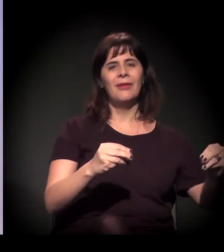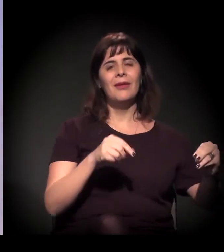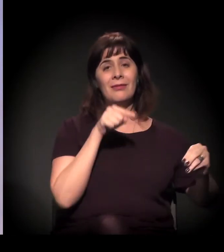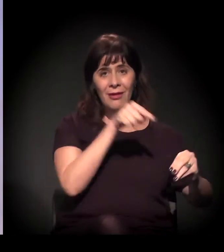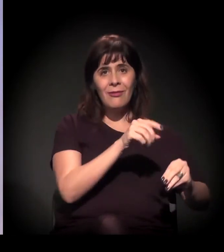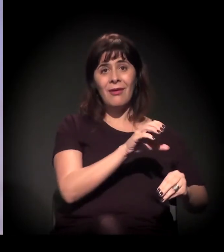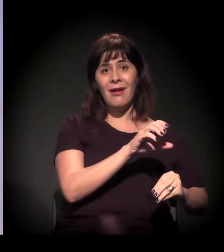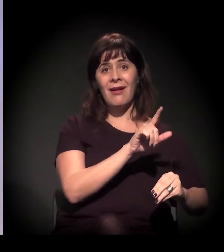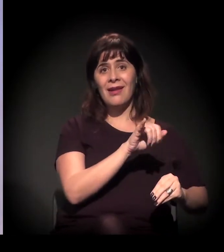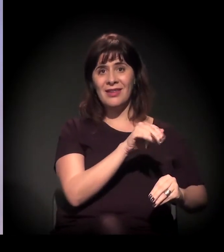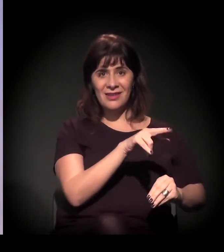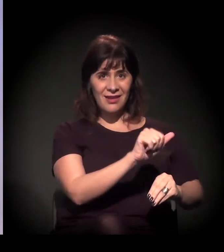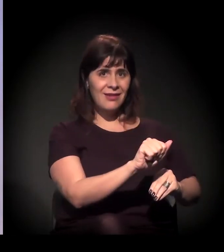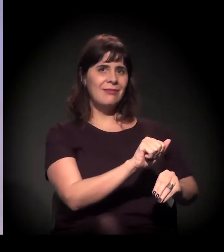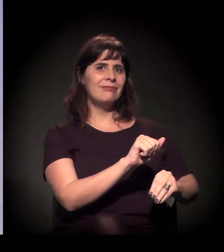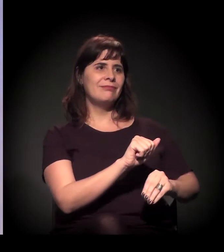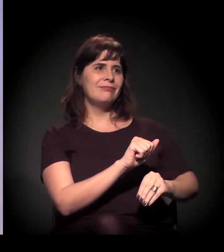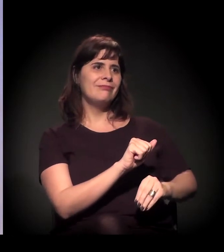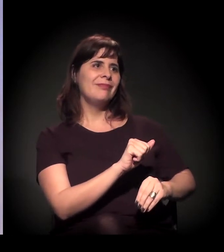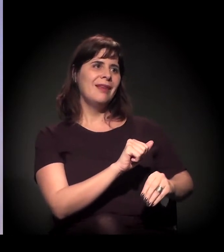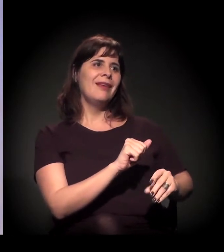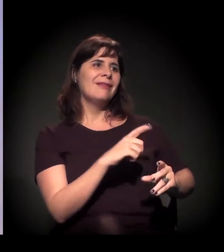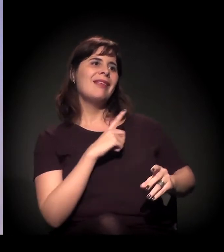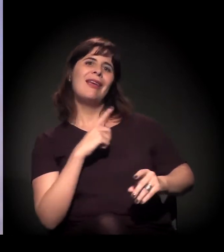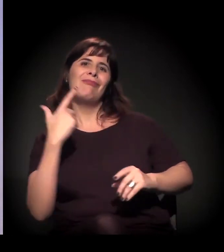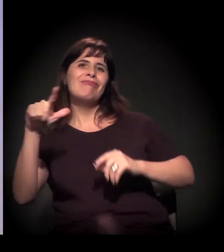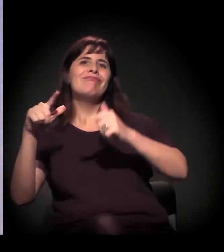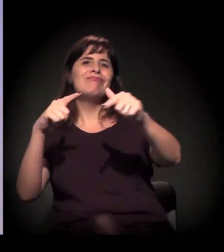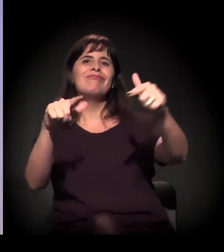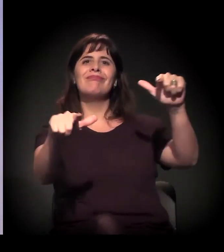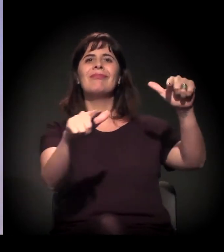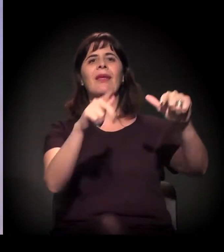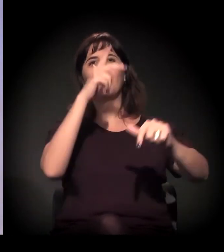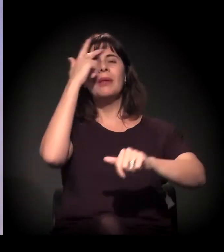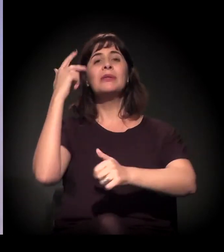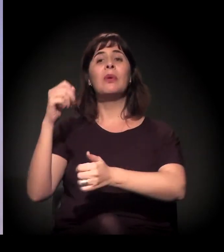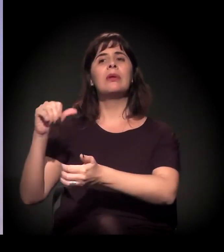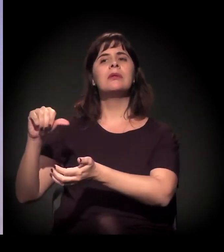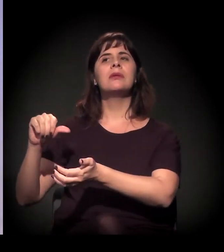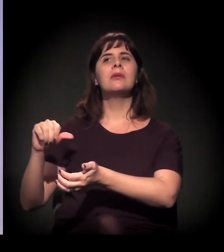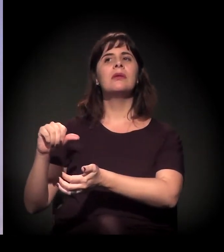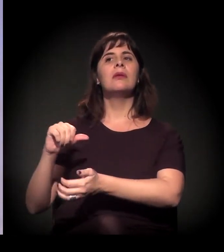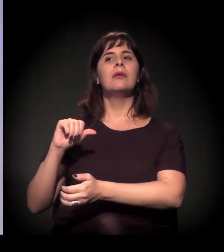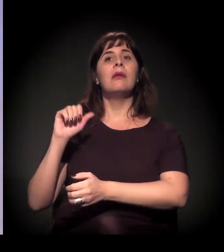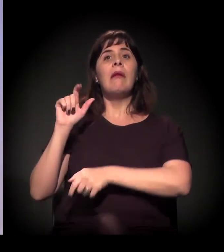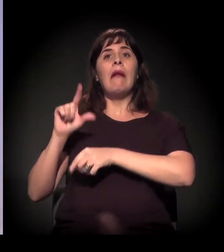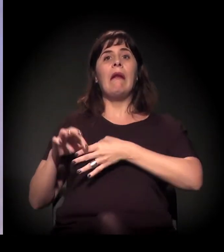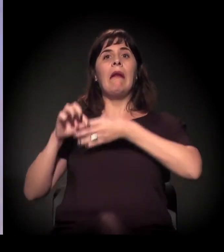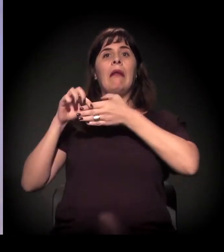Você pega o Filipe Sabará, ele tem comunidade que é o secretário de Desenvolvimento Social.